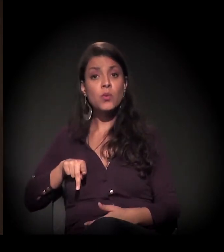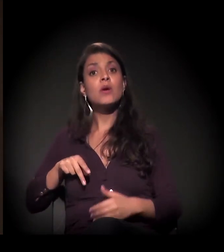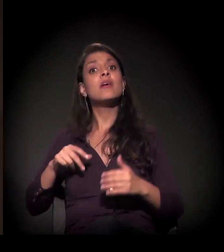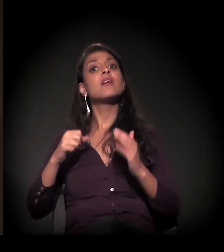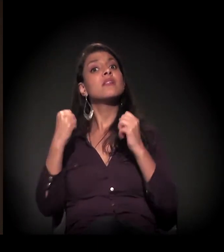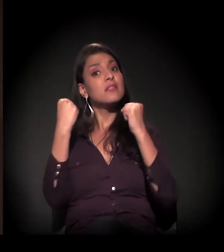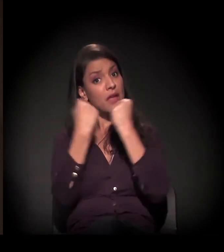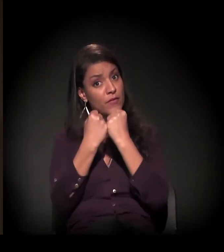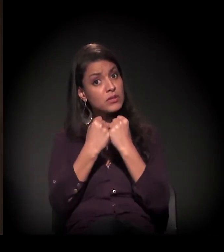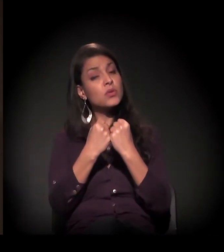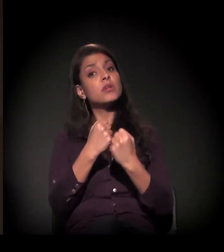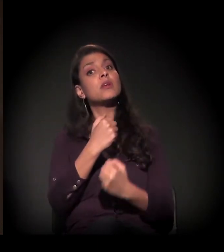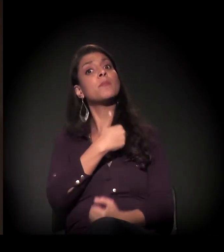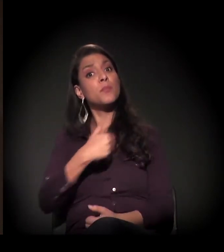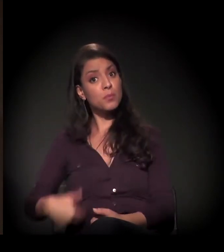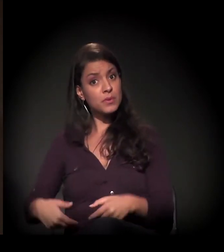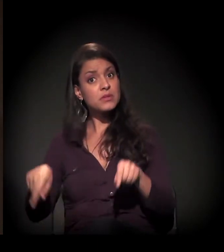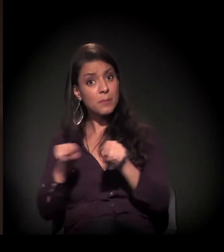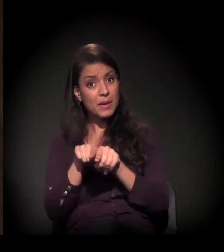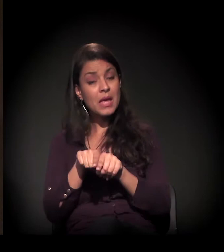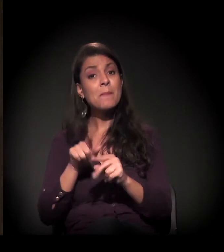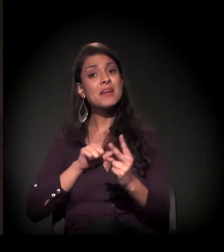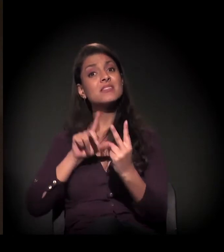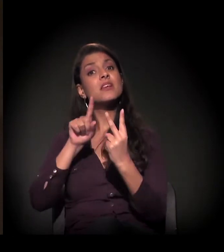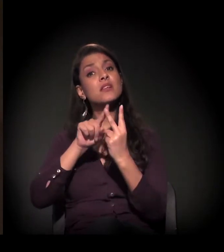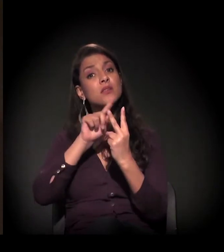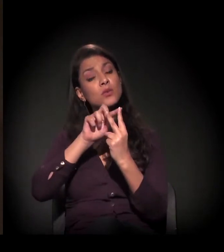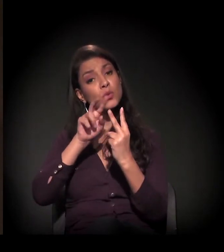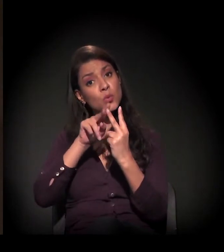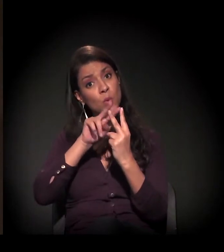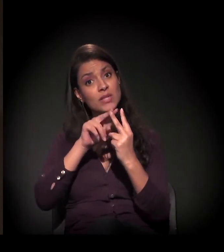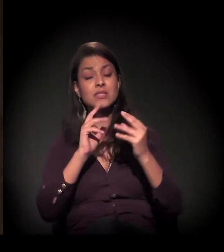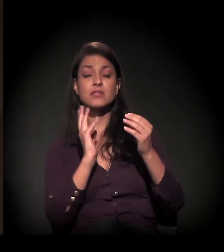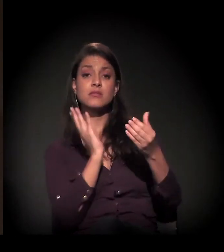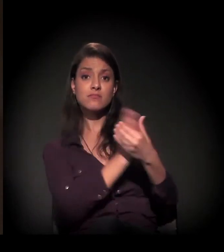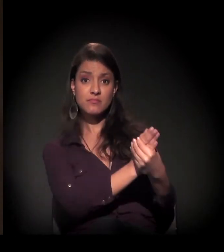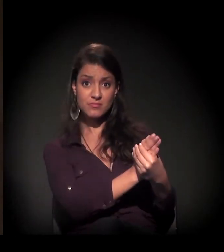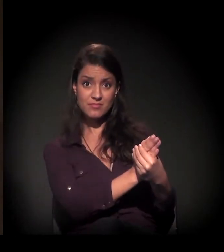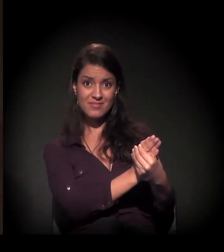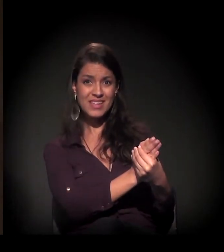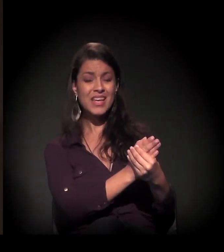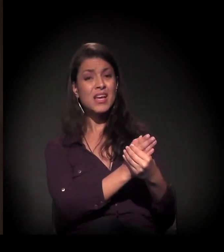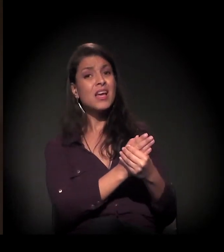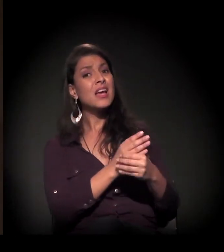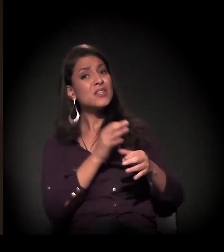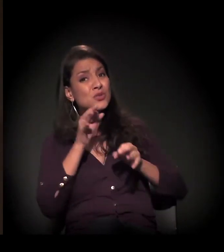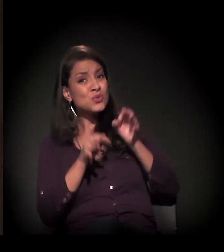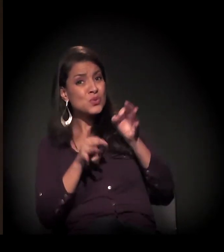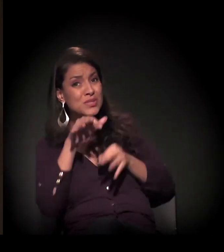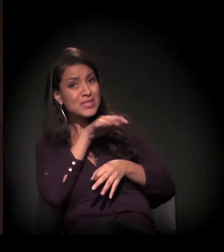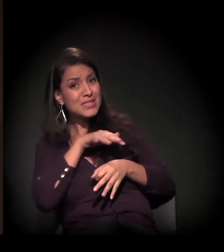mas há também uma ação de reintegração de posse; são duas ações judiciais. Do ponto de vista jurídico, é complexo porque...